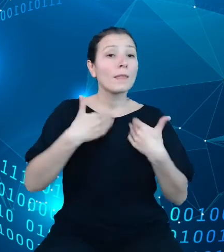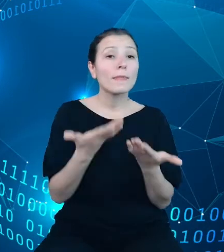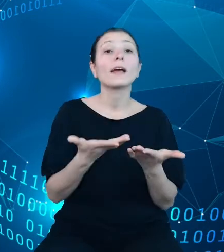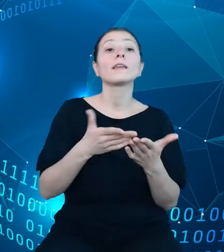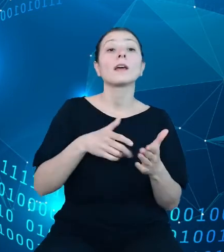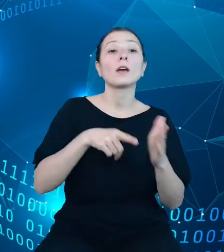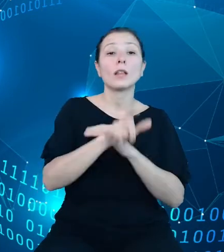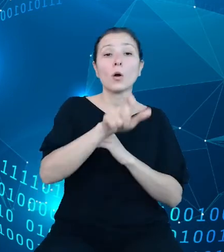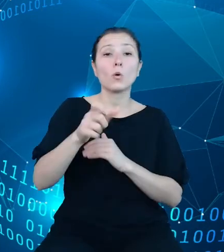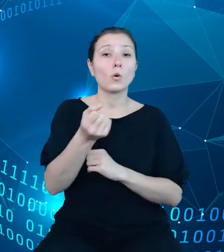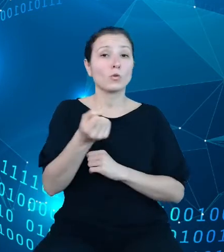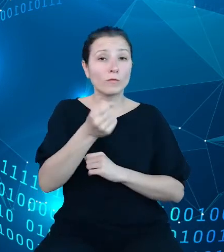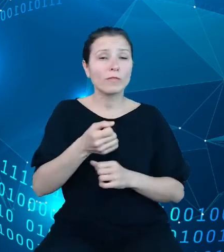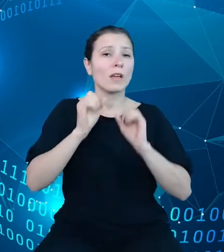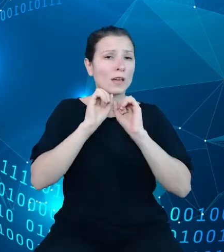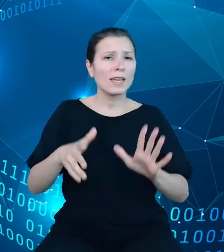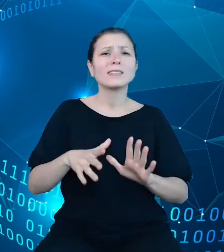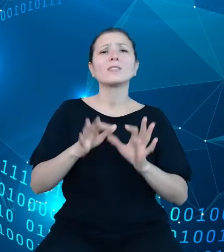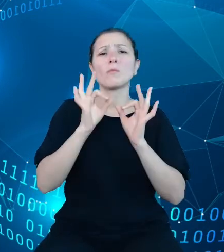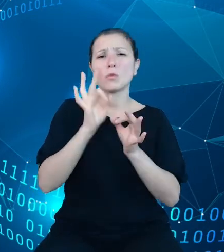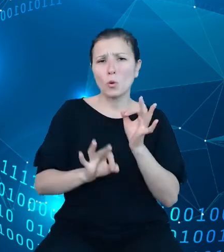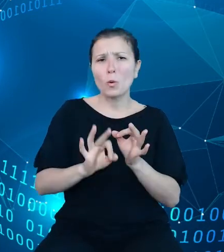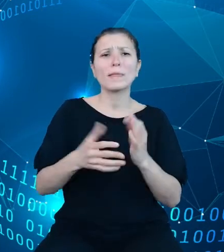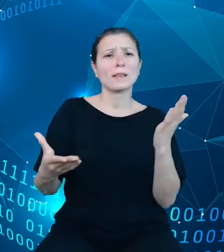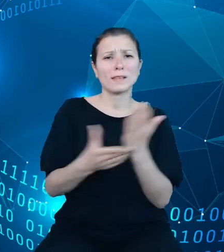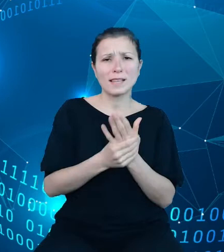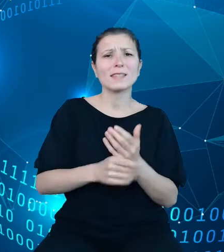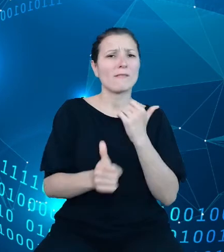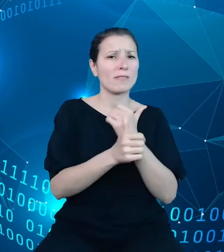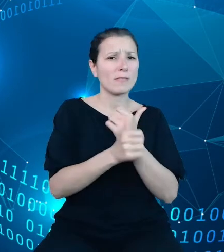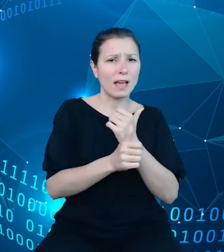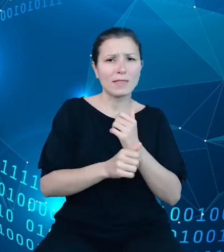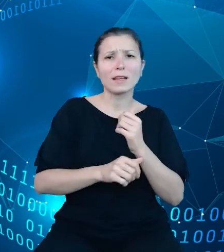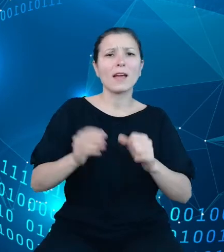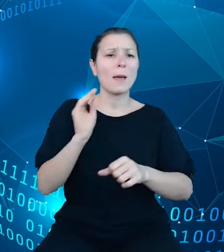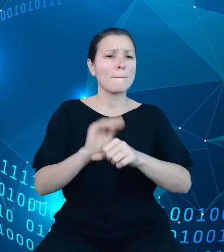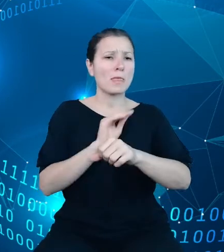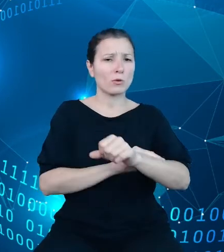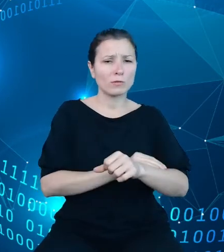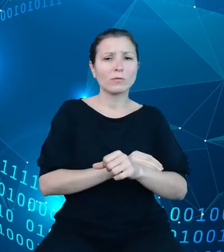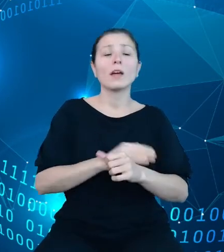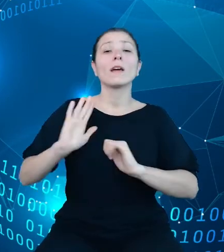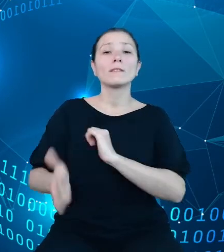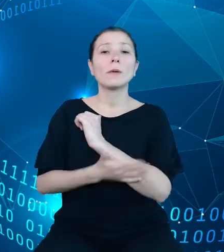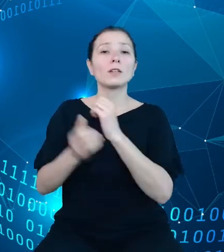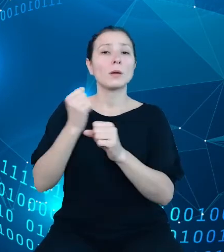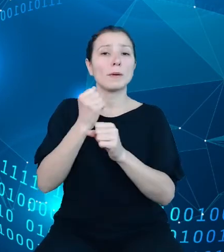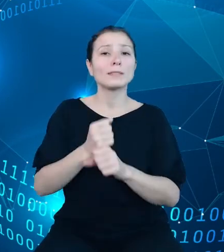zestaw informacji metodologicznych, które będą wspierały pracę z danymi statystycznymi na każdym etapie działania w systemie